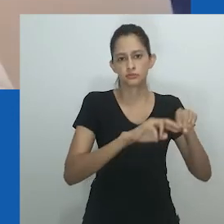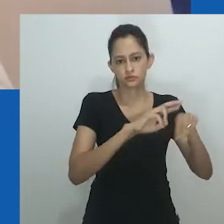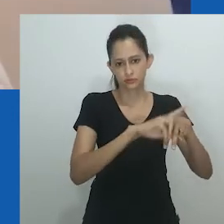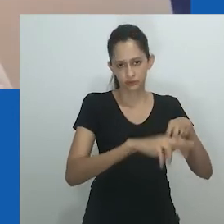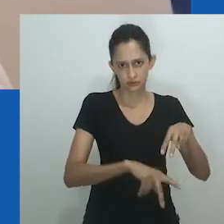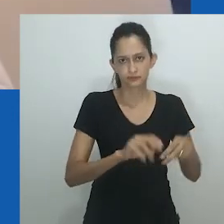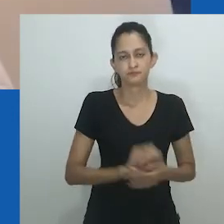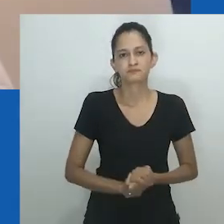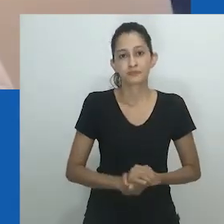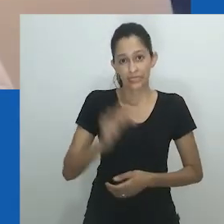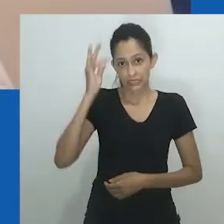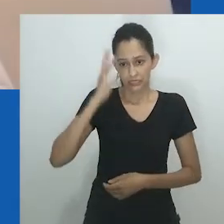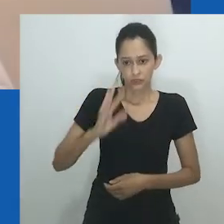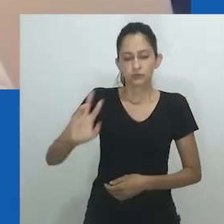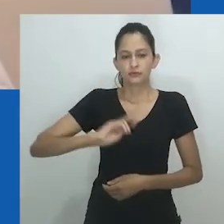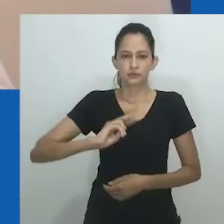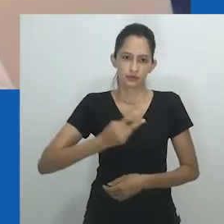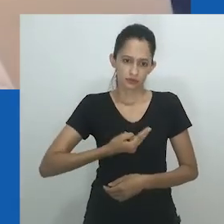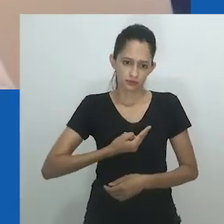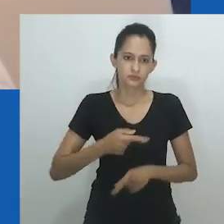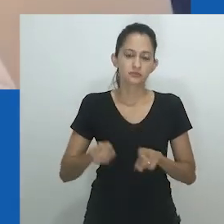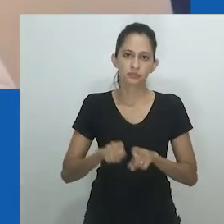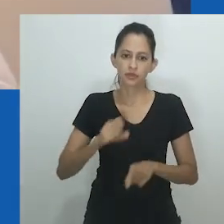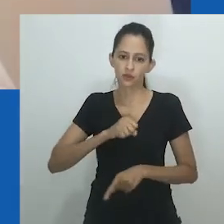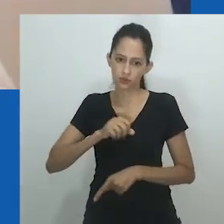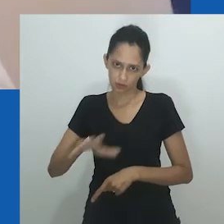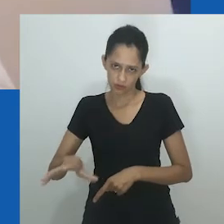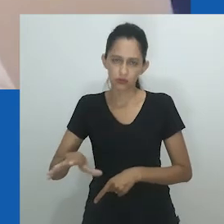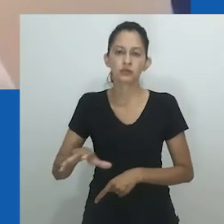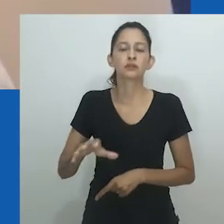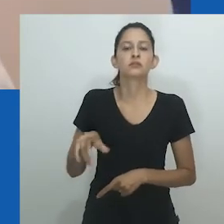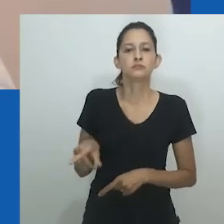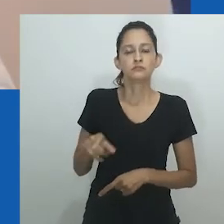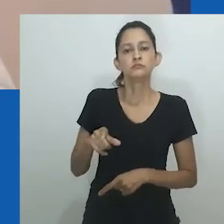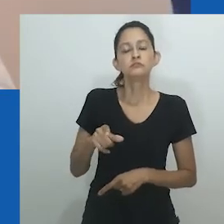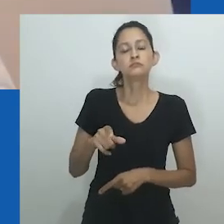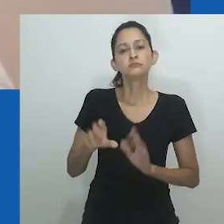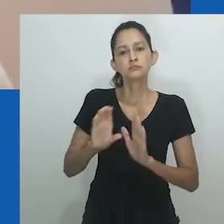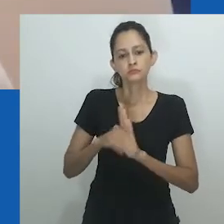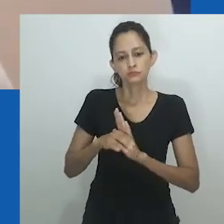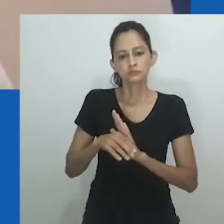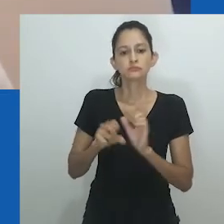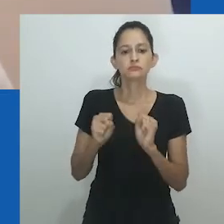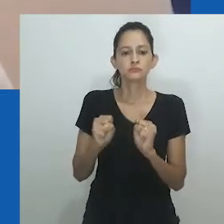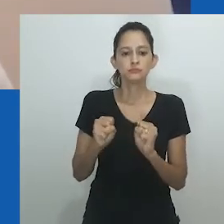Tal sistema transcendeu o gênero e sexo binário homem-mulher e masculino-feminino.